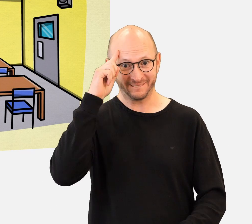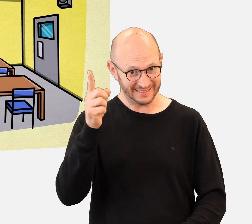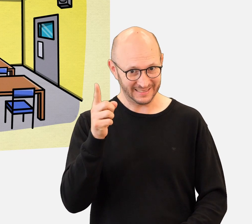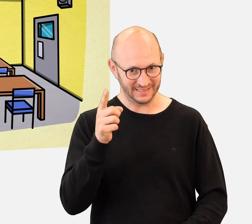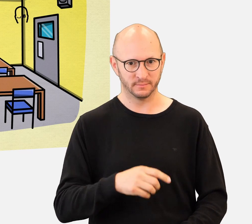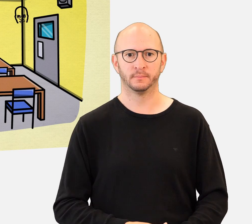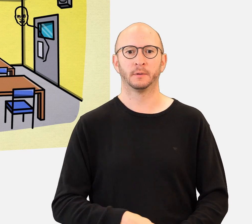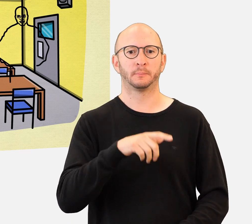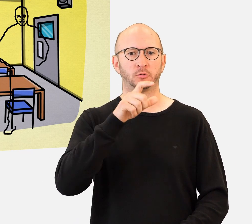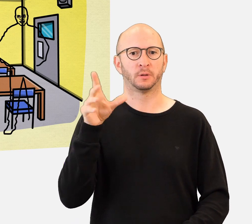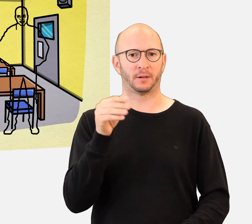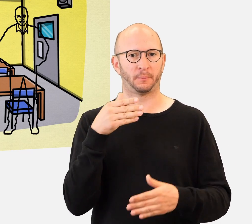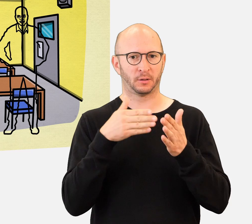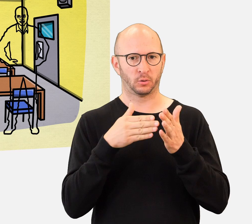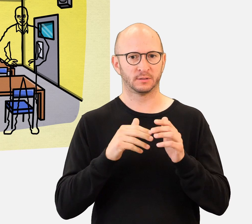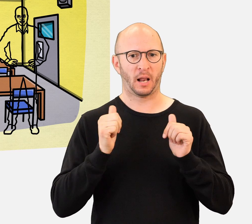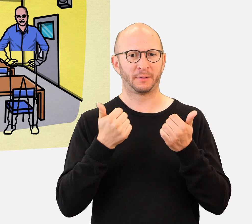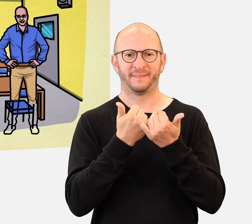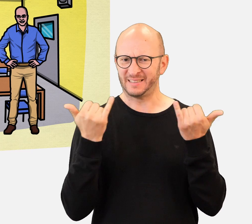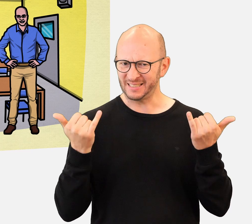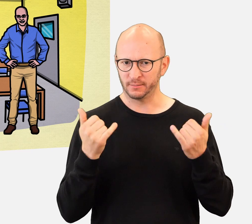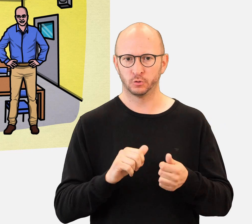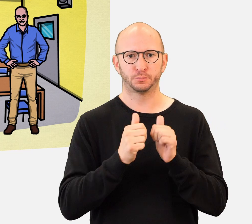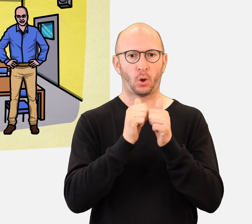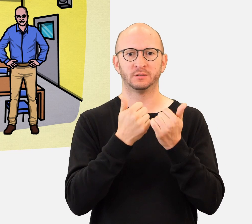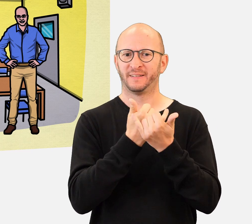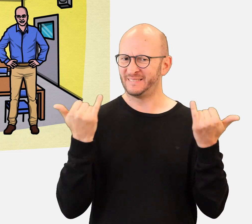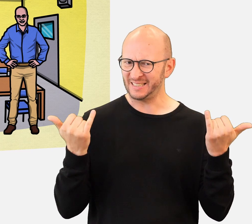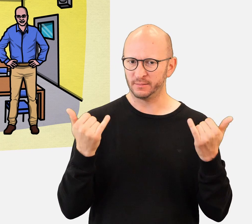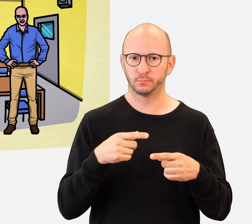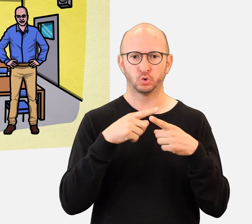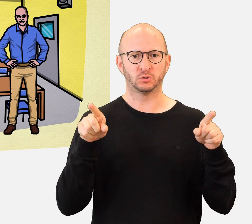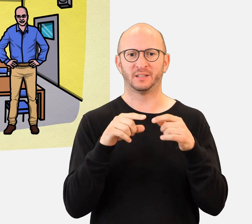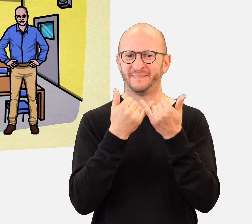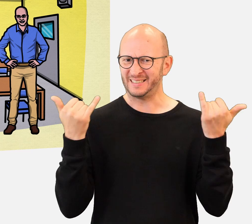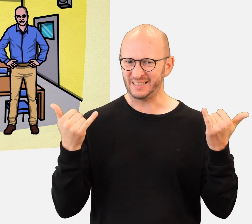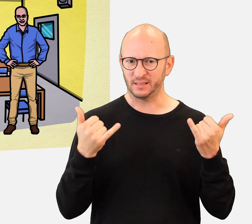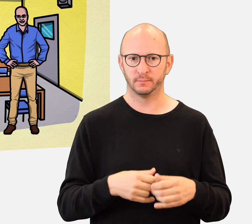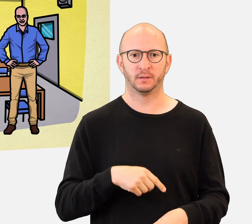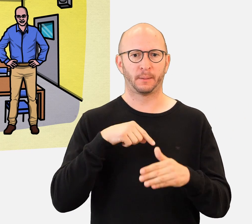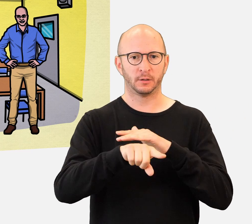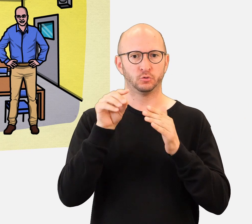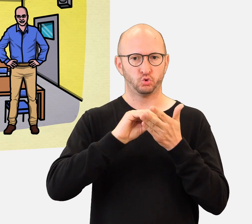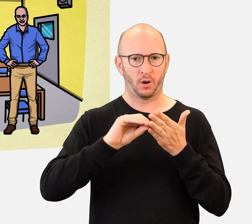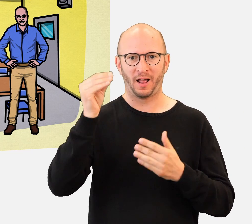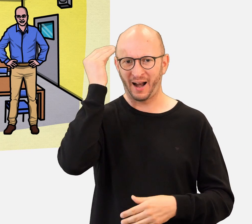Was wissen Sie über das Thema Behinderung ? Wie leben Menschen mit Behinderungen ? Wie treiben sie Sport oder machen sie Musik ?